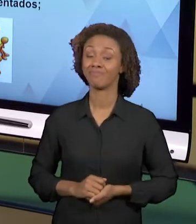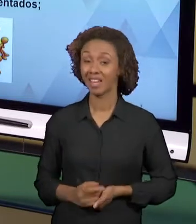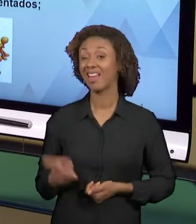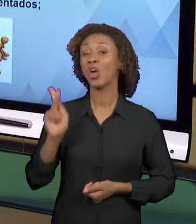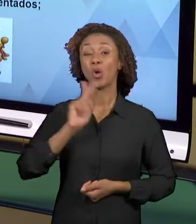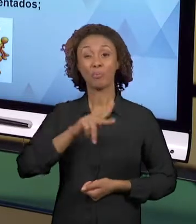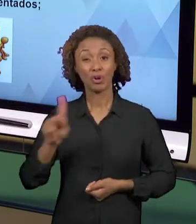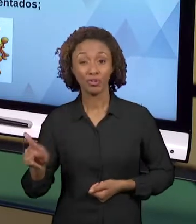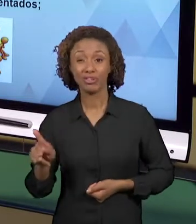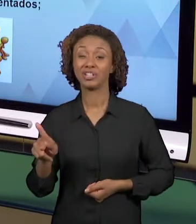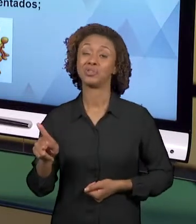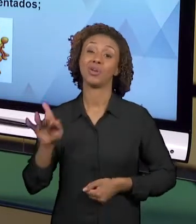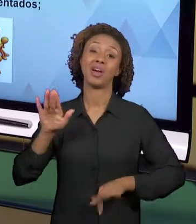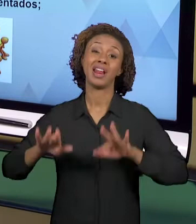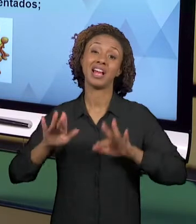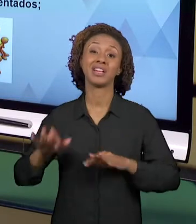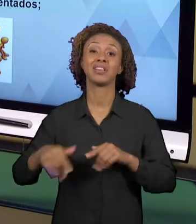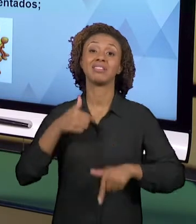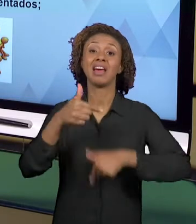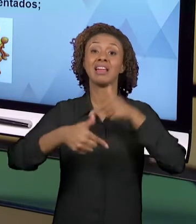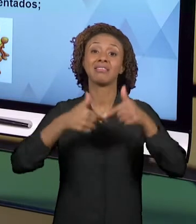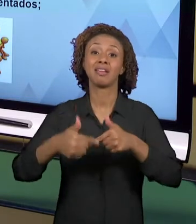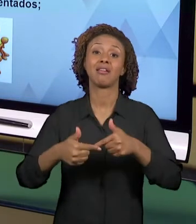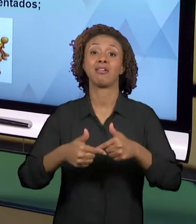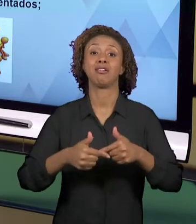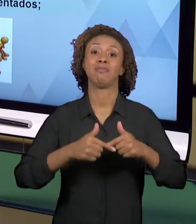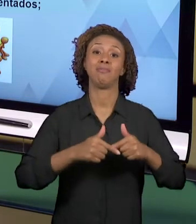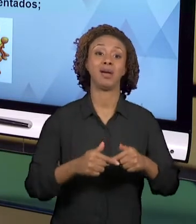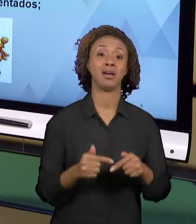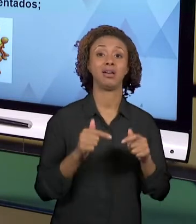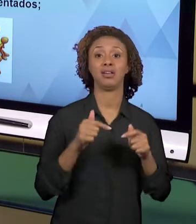JORNADA DE TRABALHO E ELE NÃO TEM TEMPO PARA